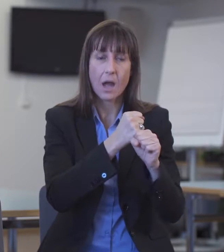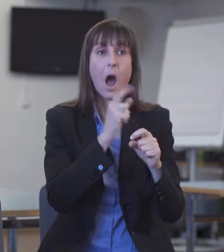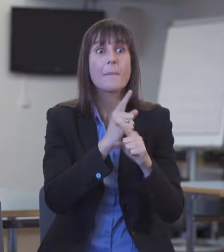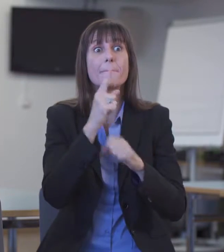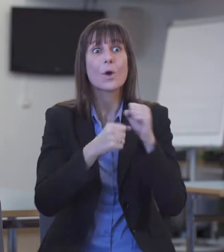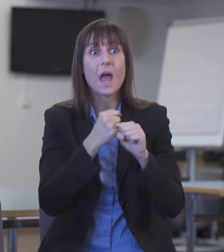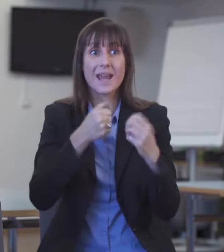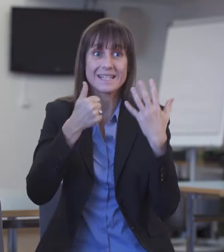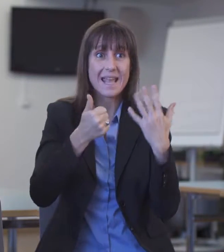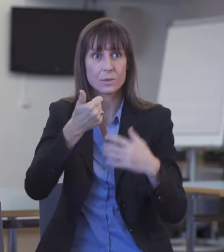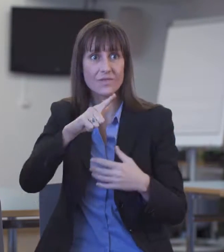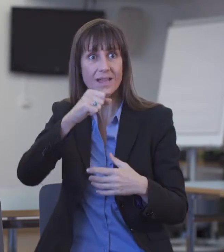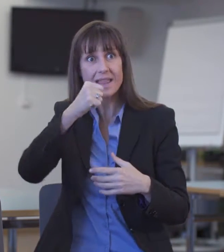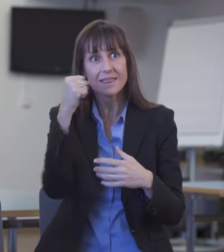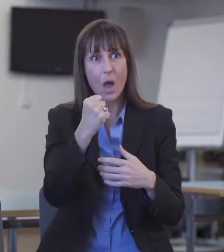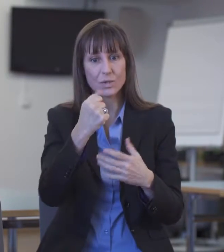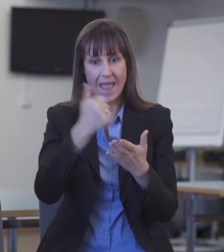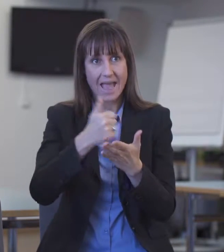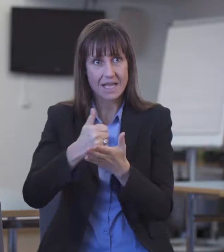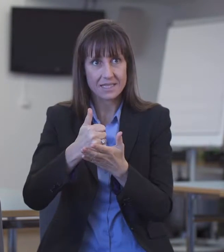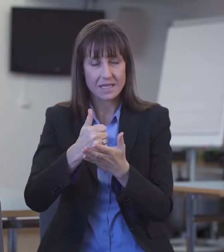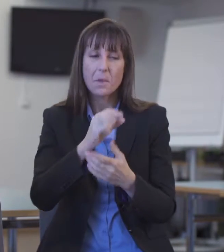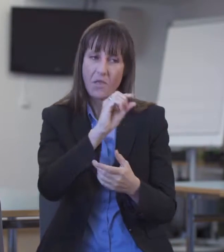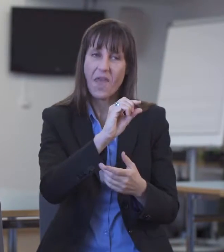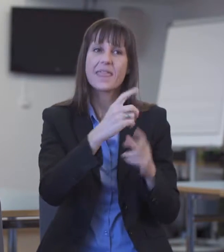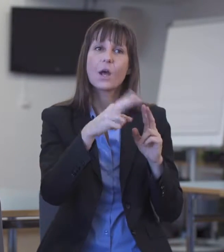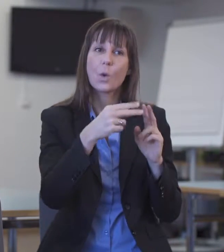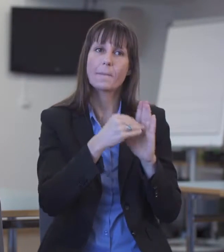Ich habe in den elf Jahren, in denen ich im Dolmetscherwesen tätig bin, noch nie eine